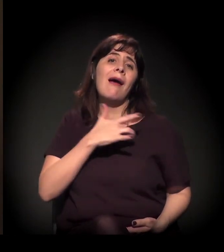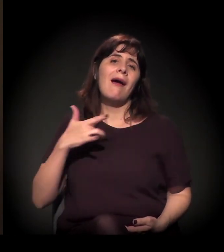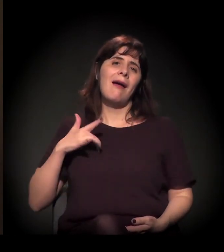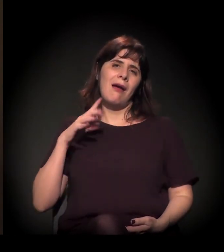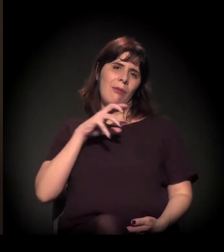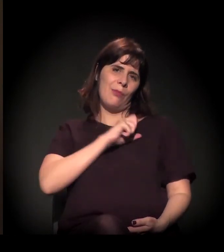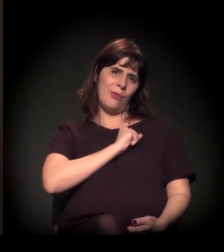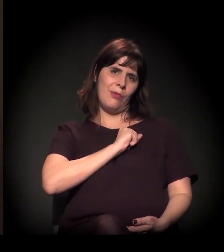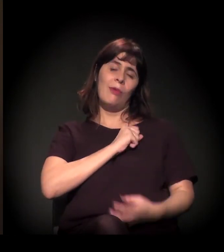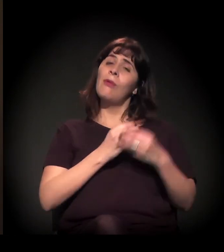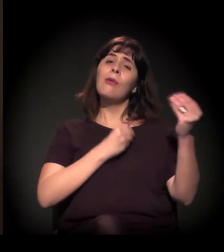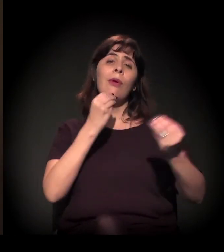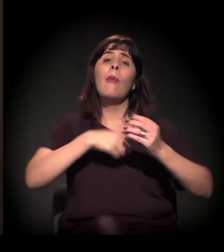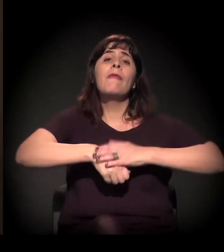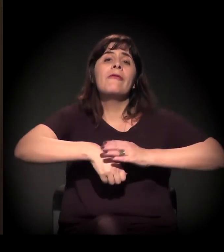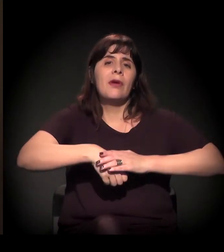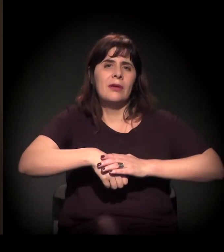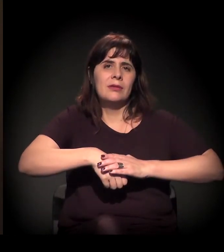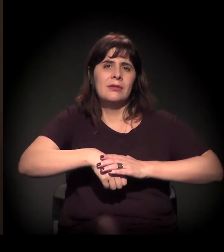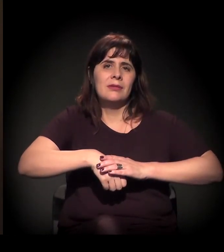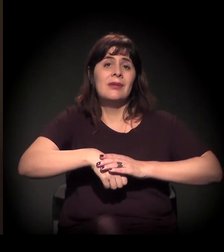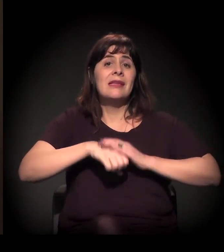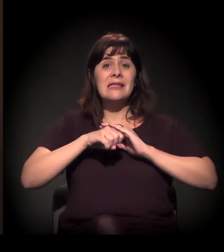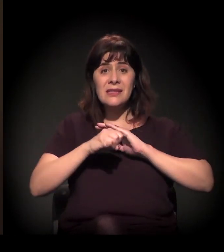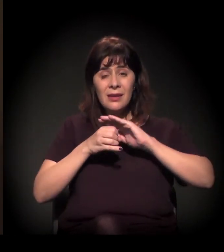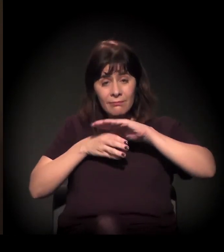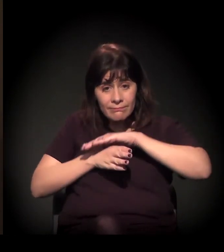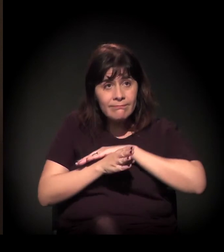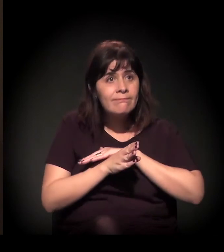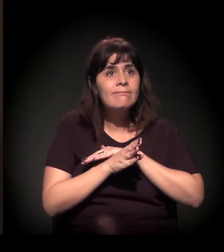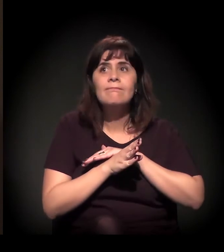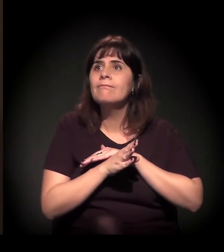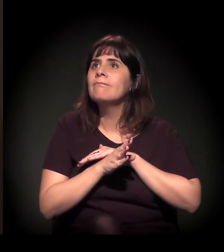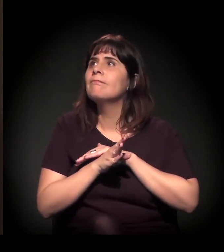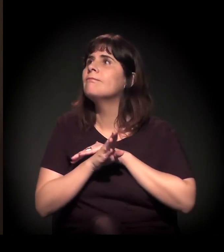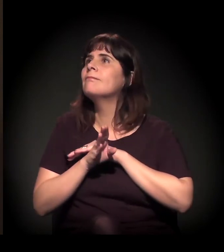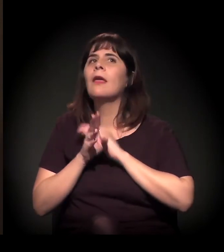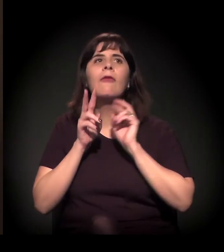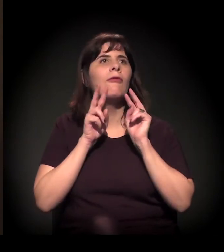E só se faz isso quando a gente entra lá dentro e distribui para fora.